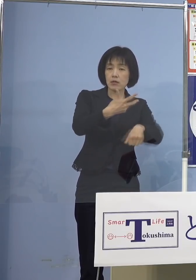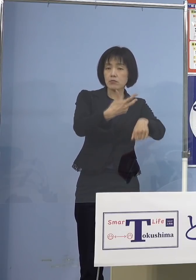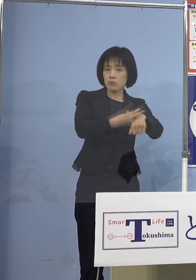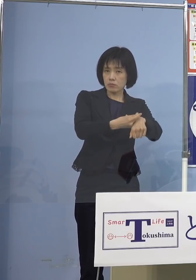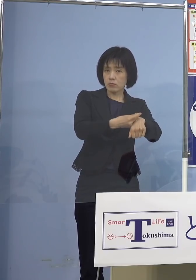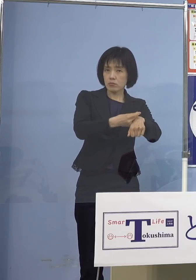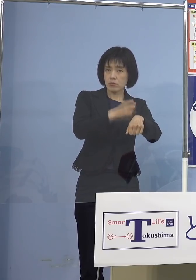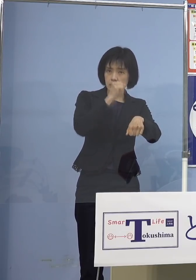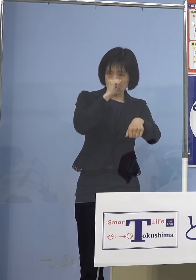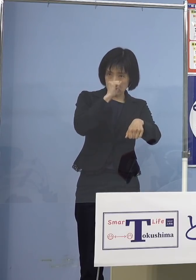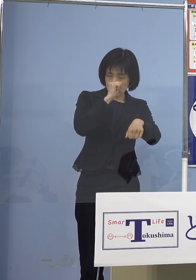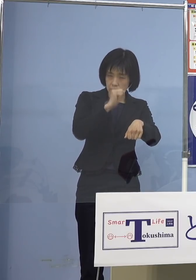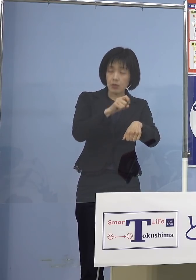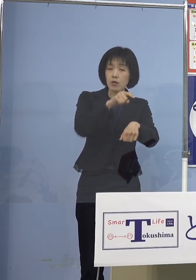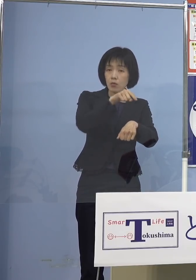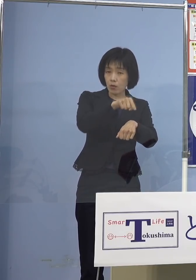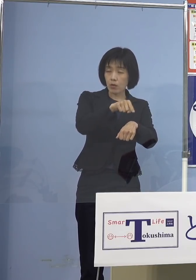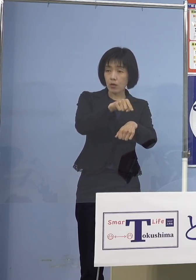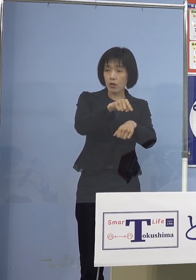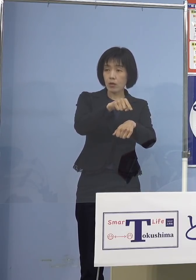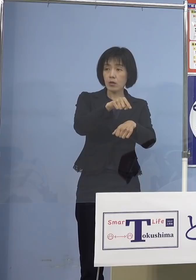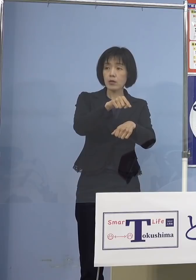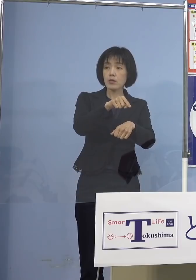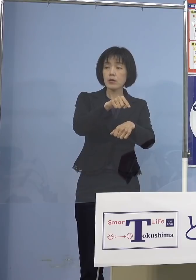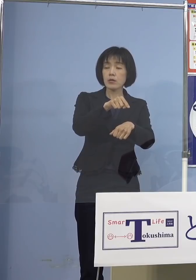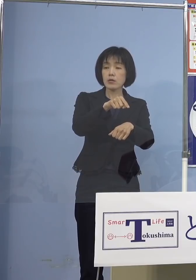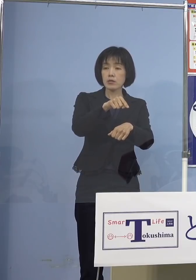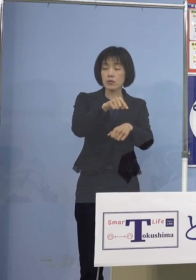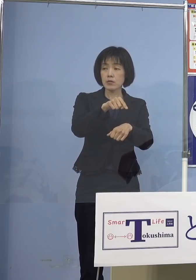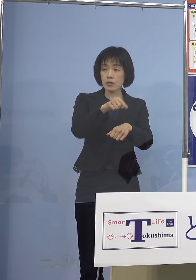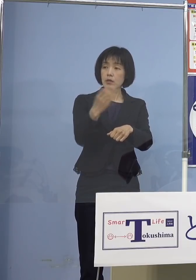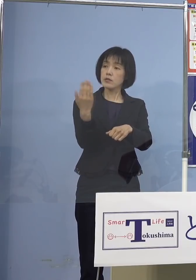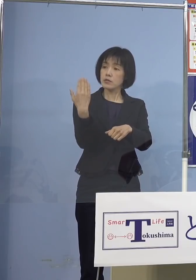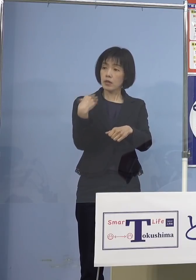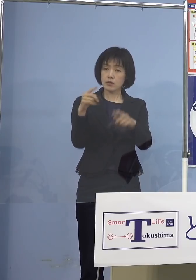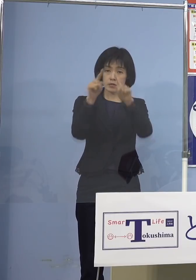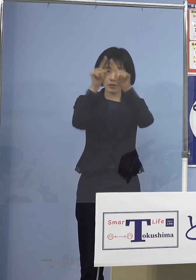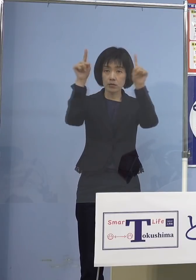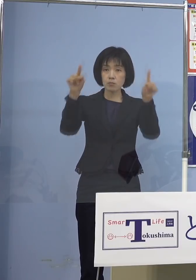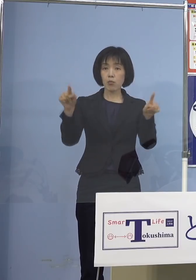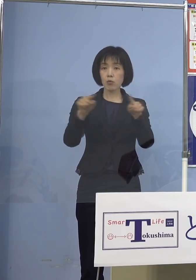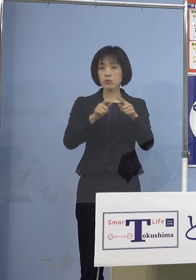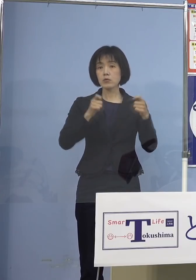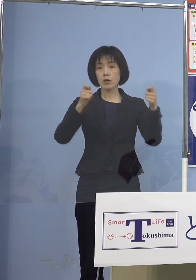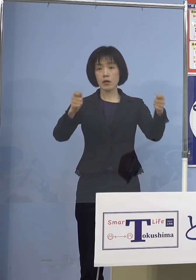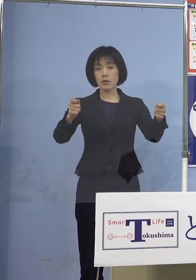その機関数、こうしたものもお示し させていただいたところであります